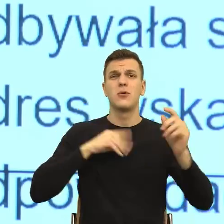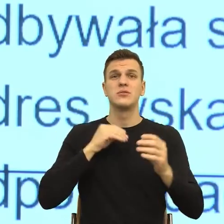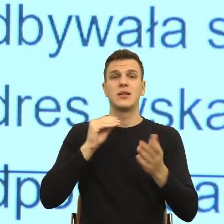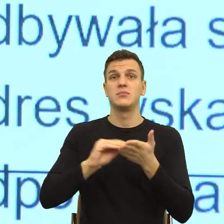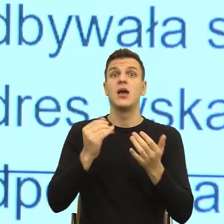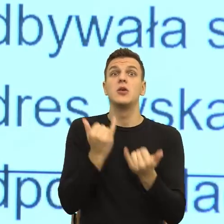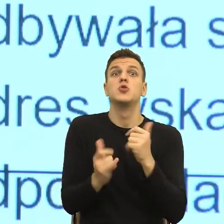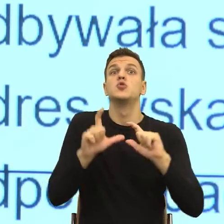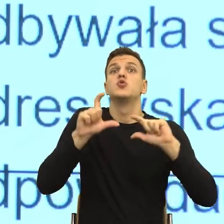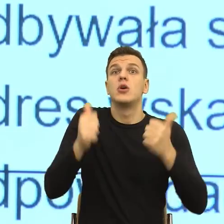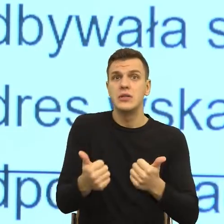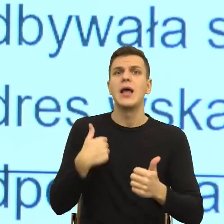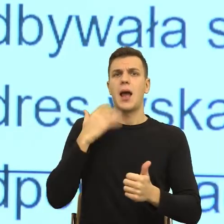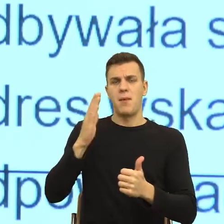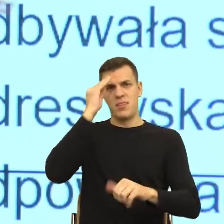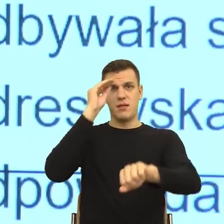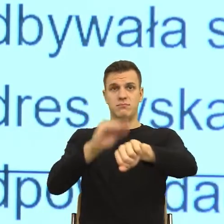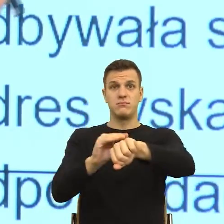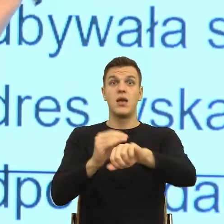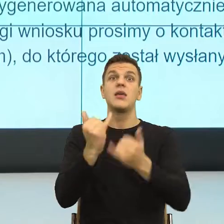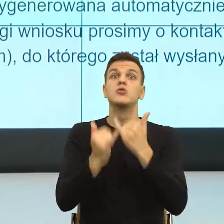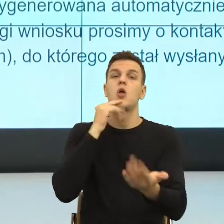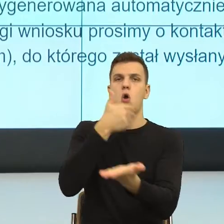W przypadku odmowy zeznania, tu jest bardzo duży problem pism urzędowych.